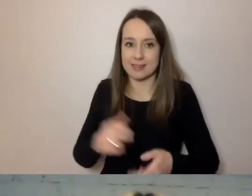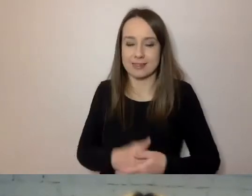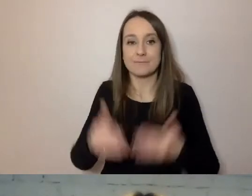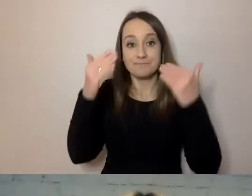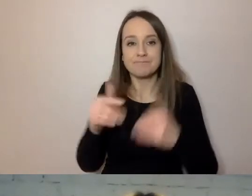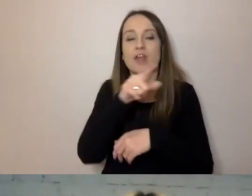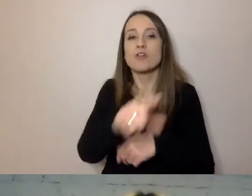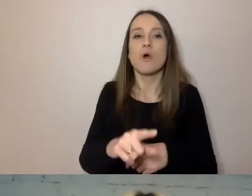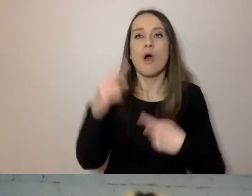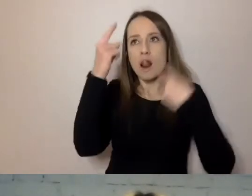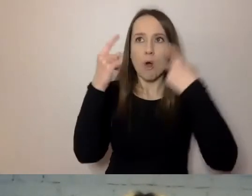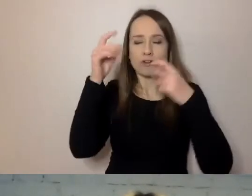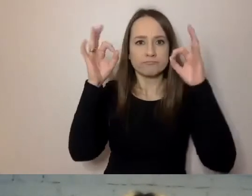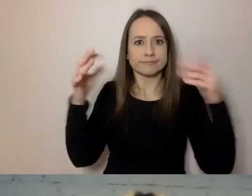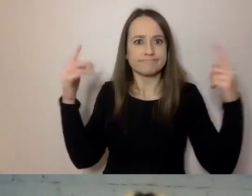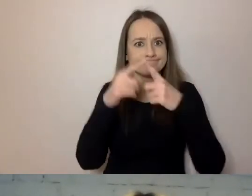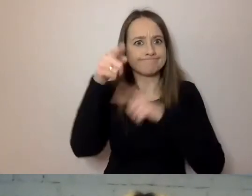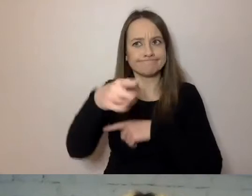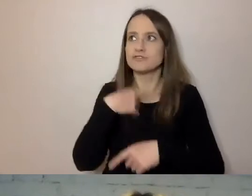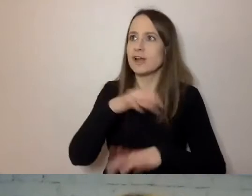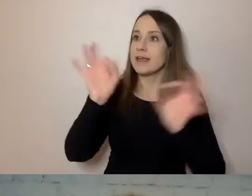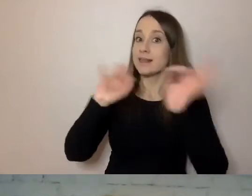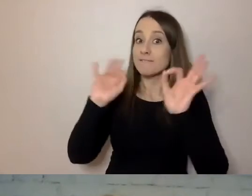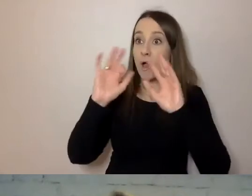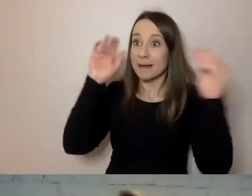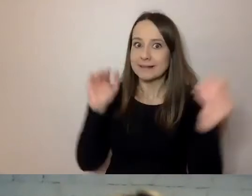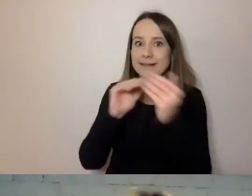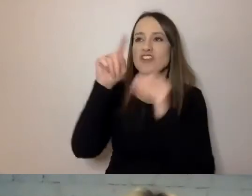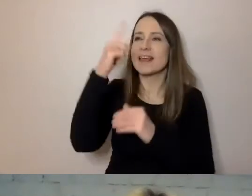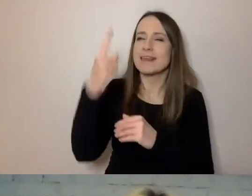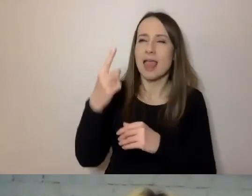Tak konstruujemy nasze wiadomości, aby jedna myśl wynikała z drugiej.